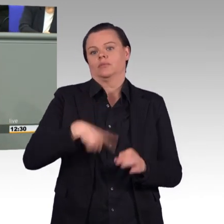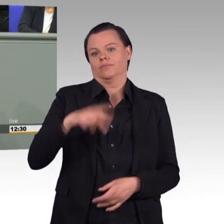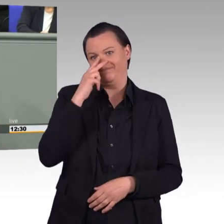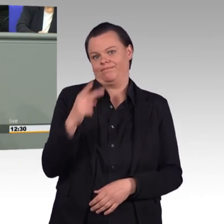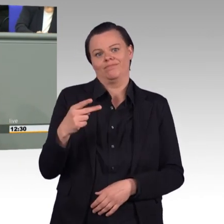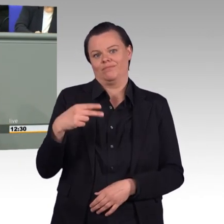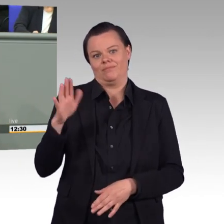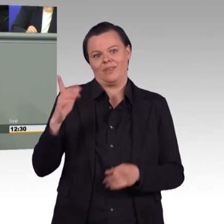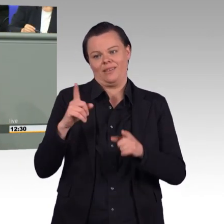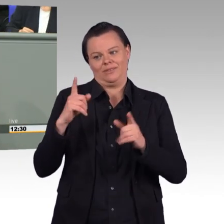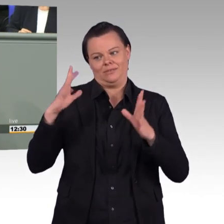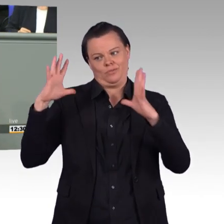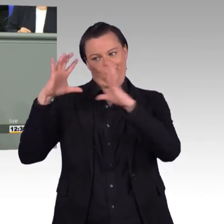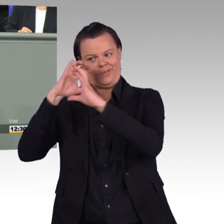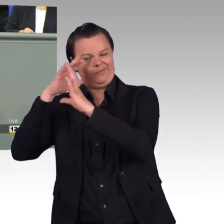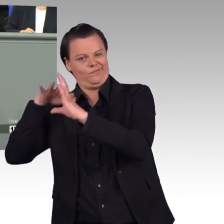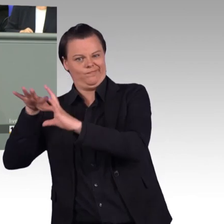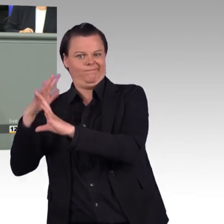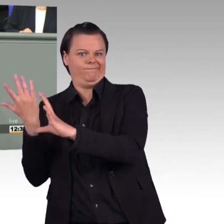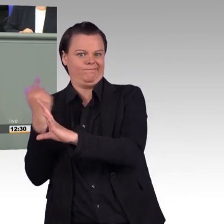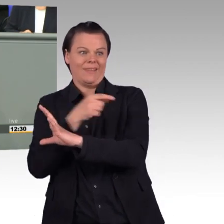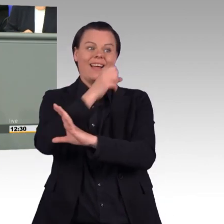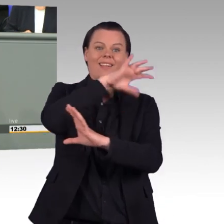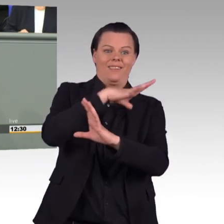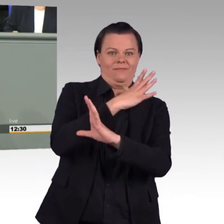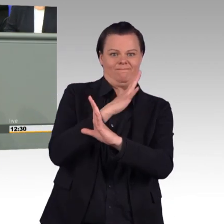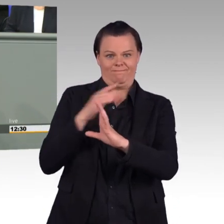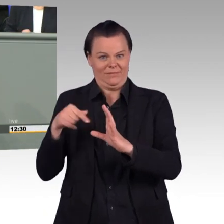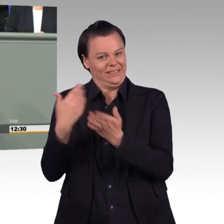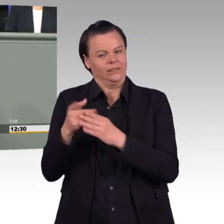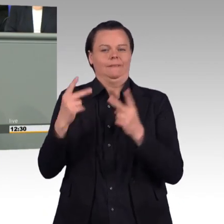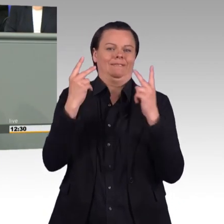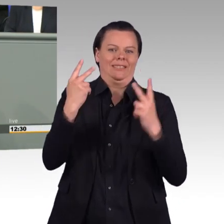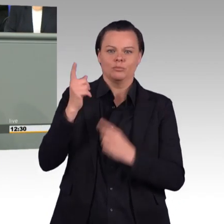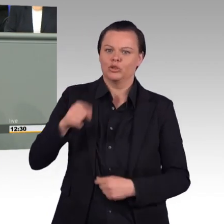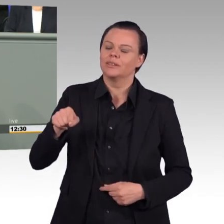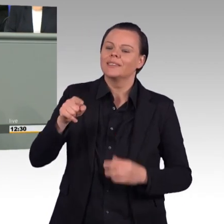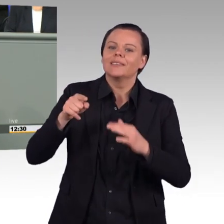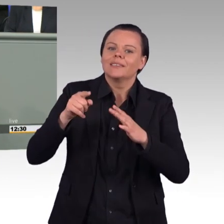irgendwie jeden Angehörigen der Bundeswehr zu einer Spezialistin oder zu einem Spezialisten erklären kann und dann eine Ausnahme definiert.